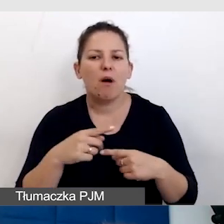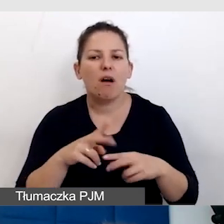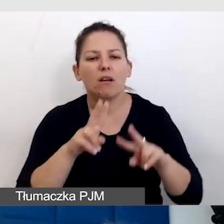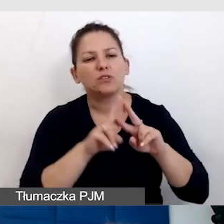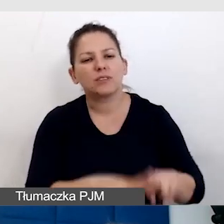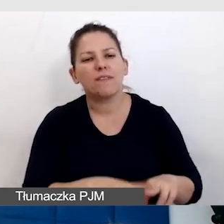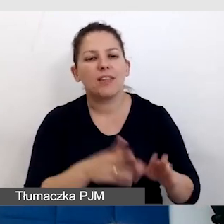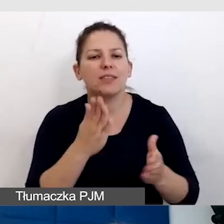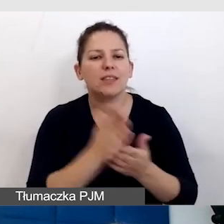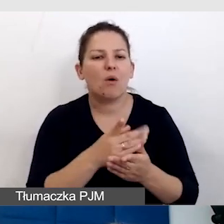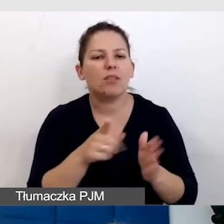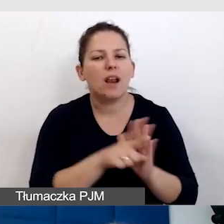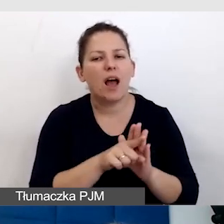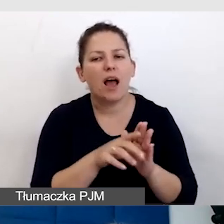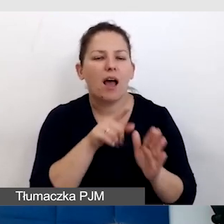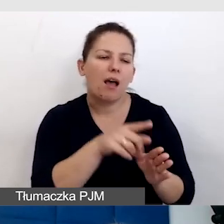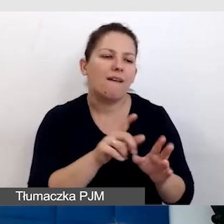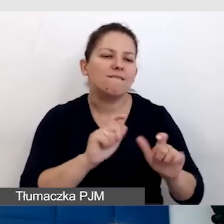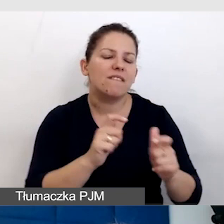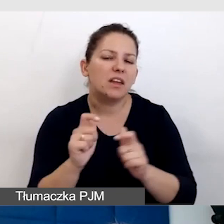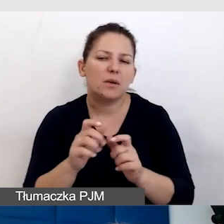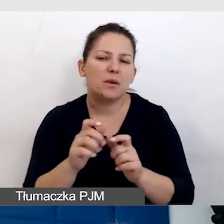tylko dla małej garstki wydarzeń, które mają być dostępne.